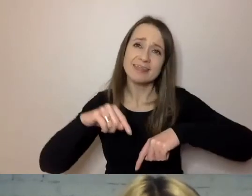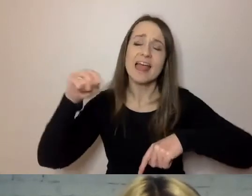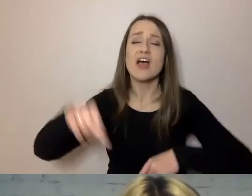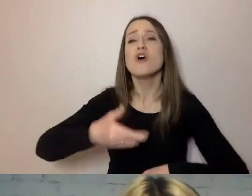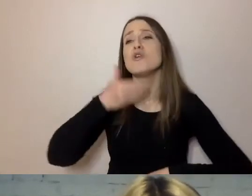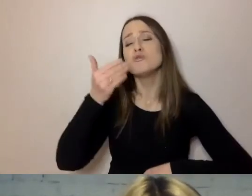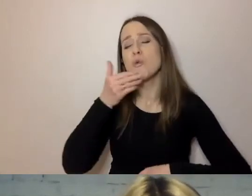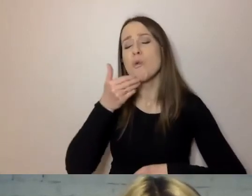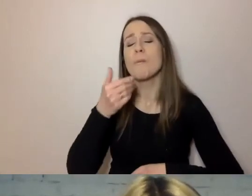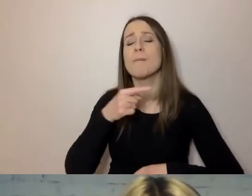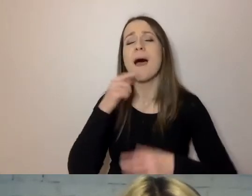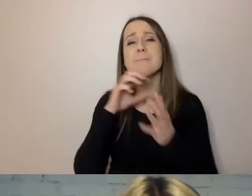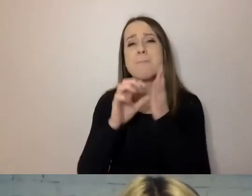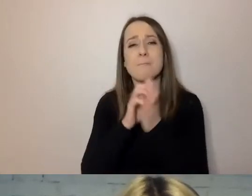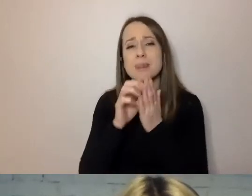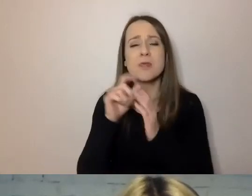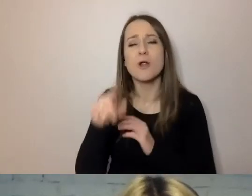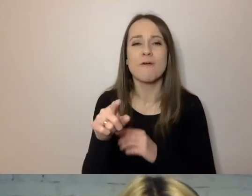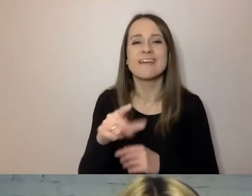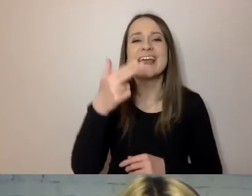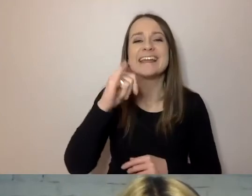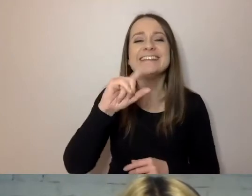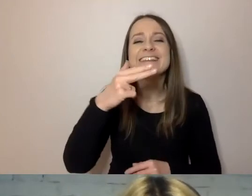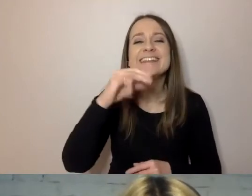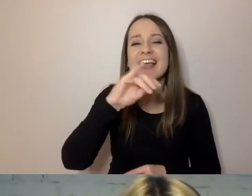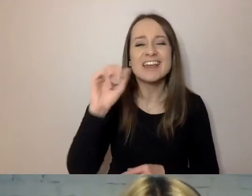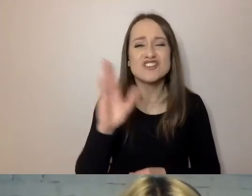Dlatego słowo „niniejszy” nie nadaje się też do komunikatu oficjalnego.